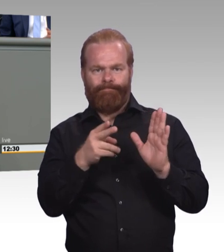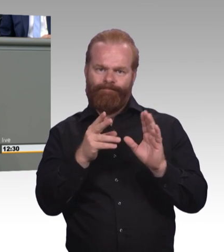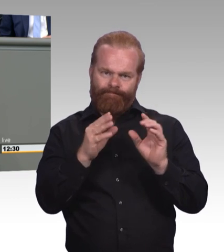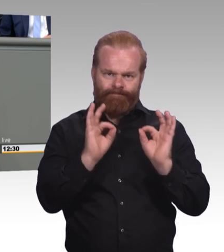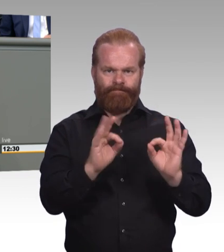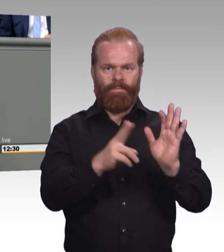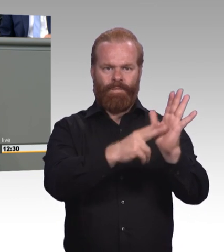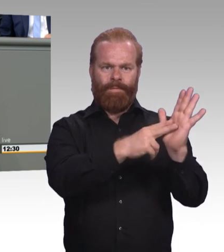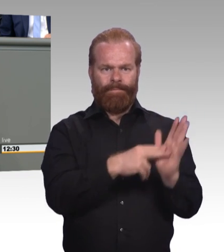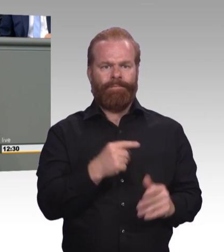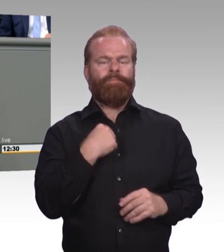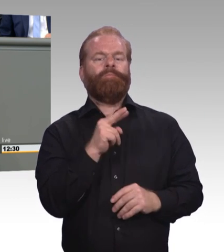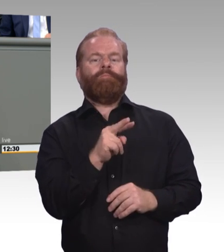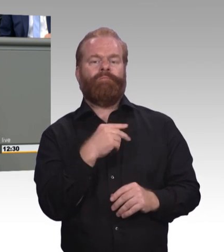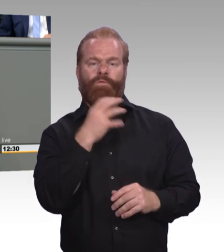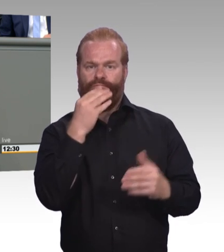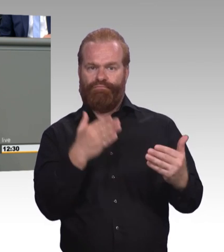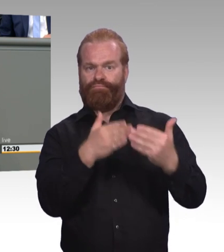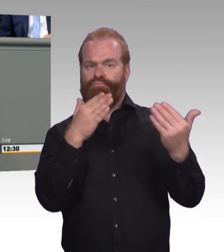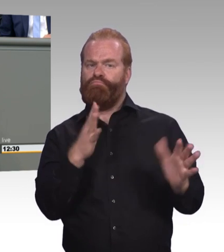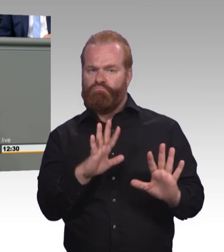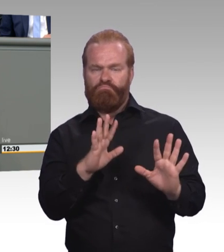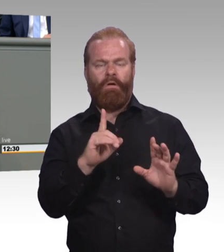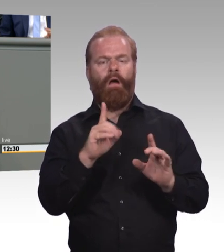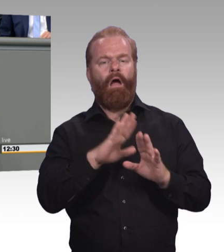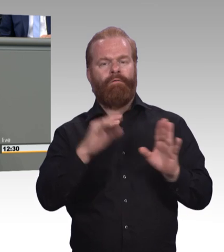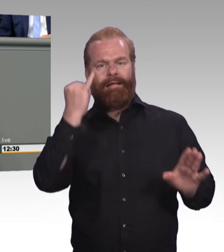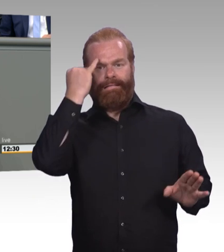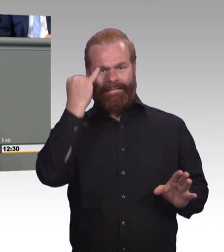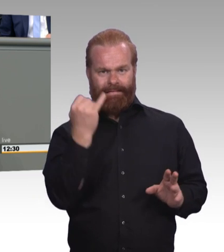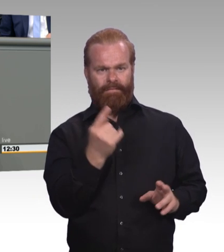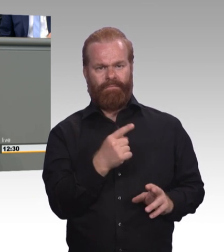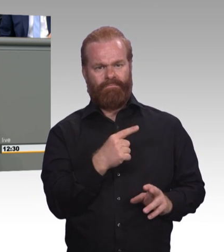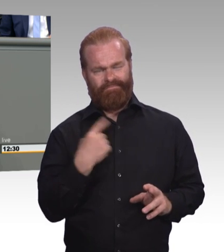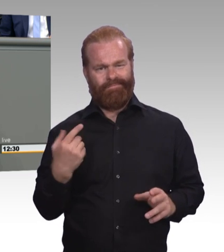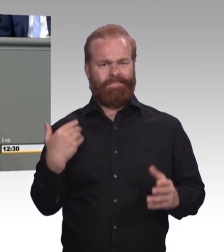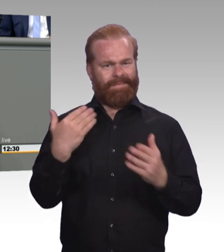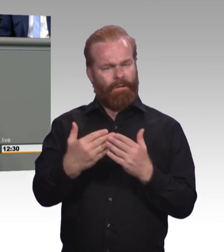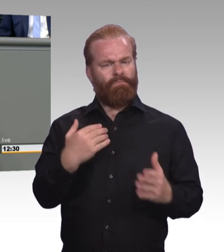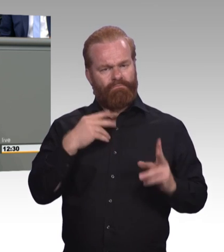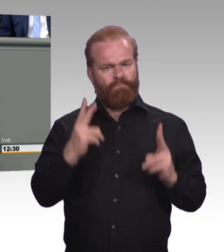einerseits das Berufsbildungsgesetz haben, was den Lernort Betrieb angeht. Und was die Berufsschule angeht die Schulgesetze.